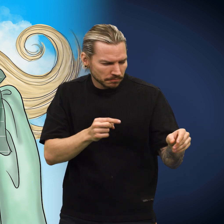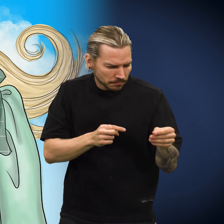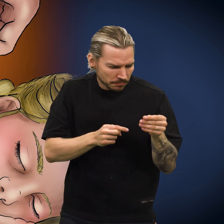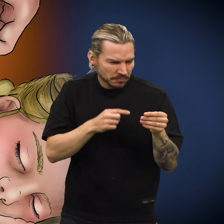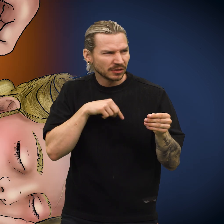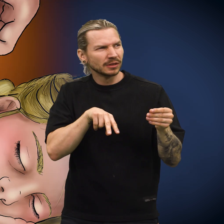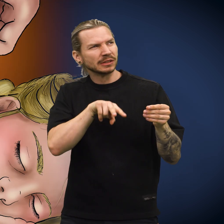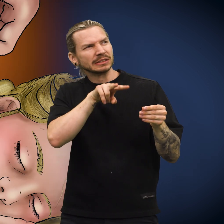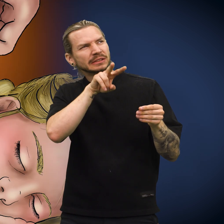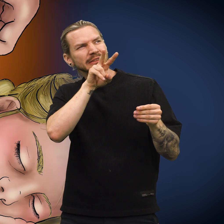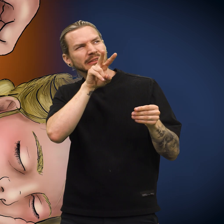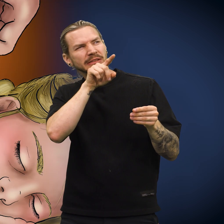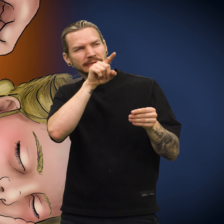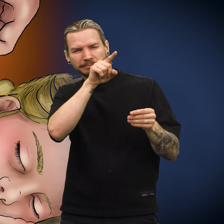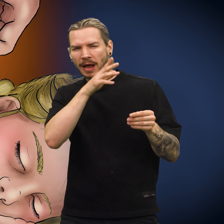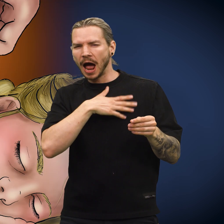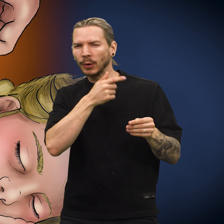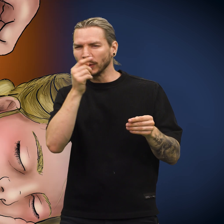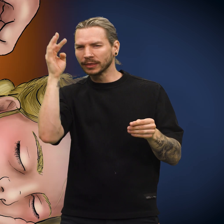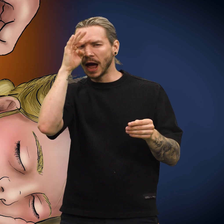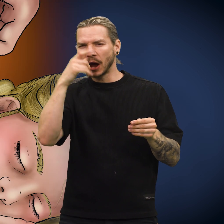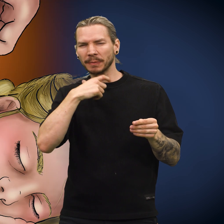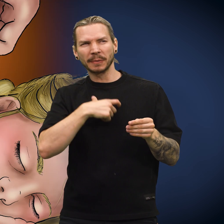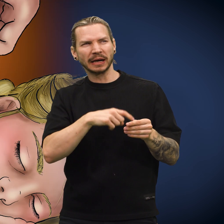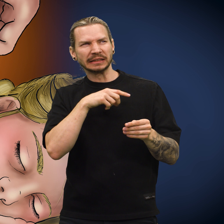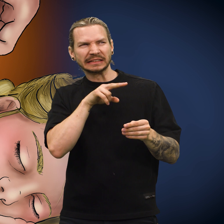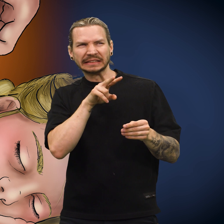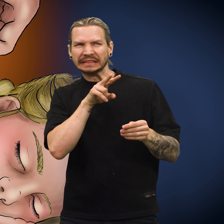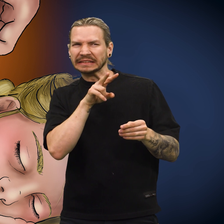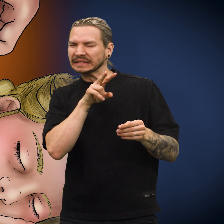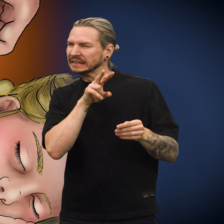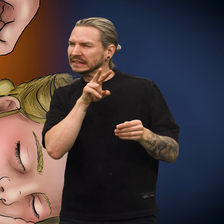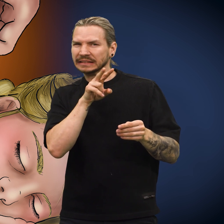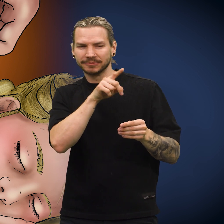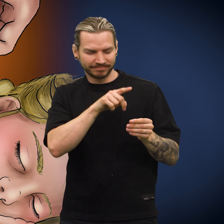Hun plukket opp skillingen. «Jeg så at hun hadde noen tanker om meg», sa skillingen.